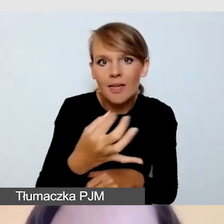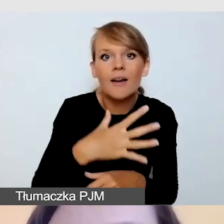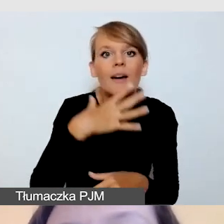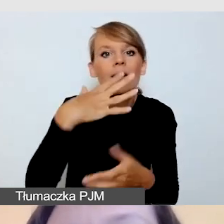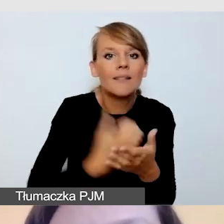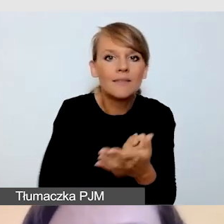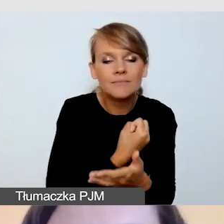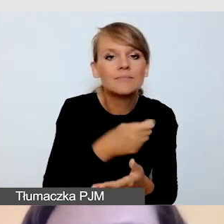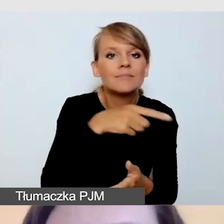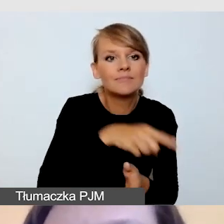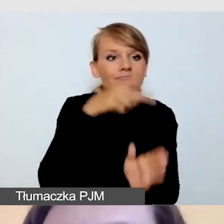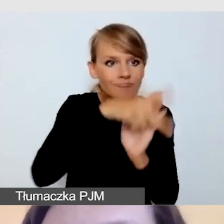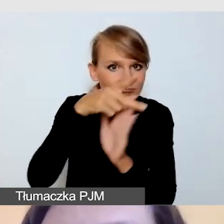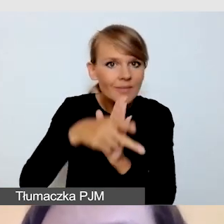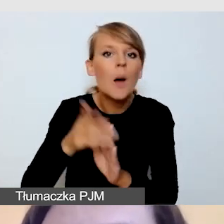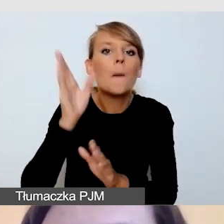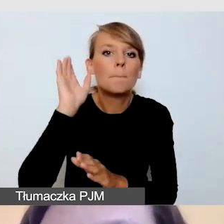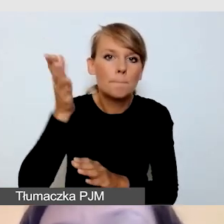czyli przygotować wszystko jak do transmisji,